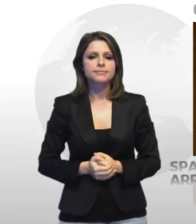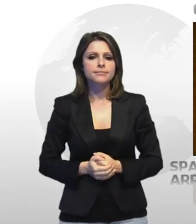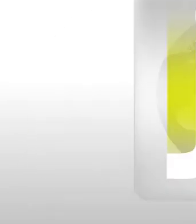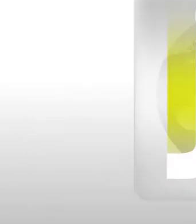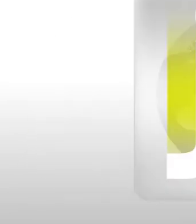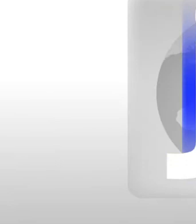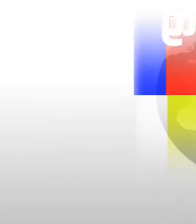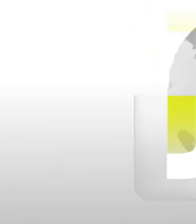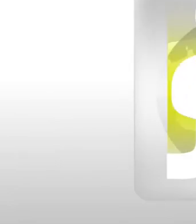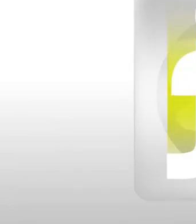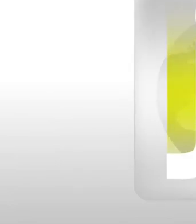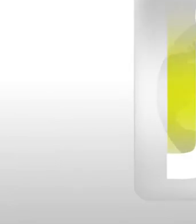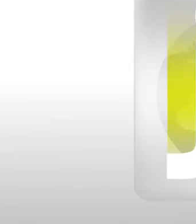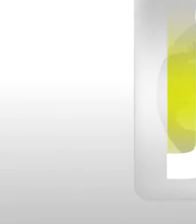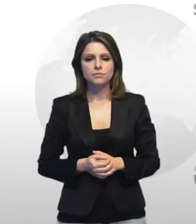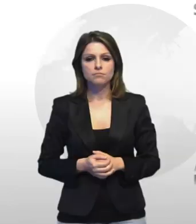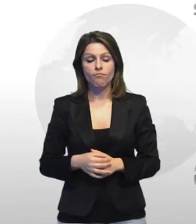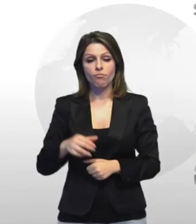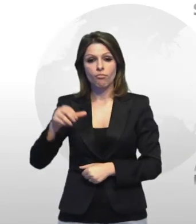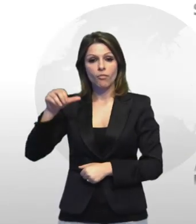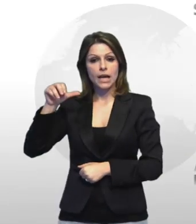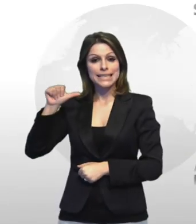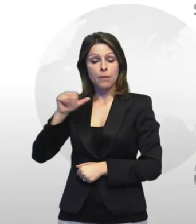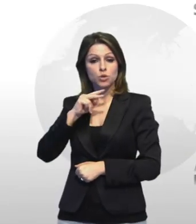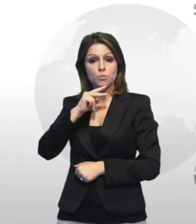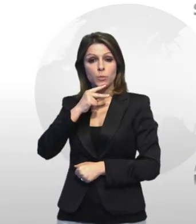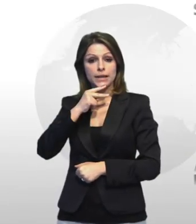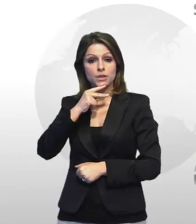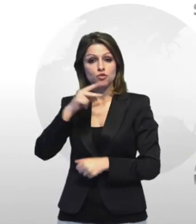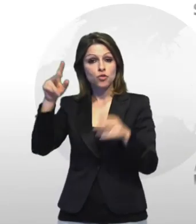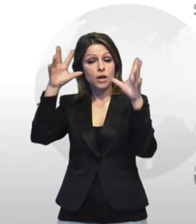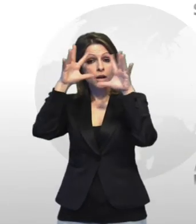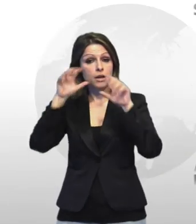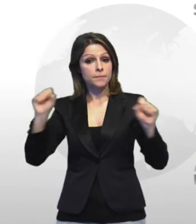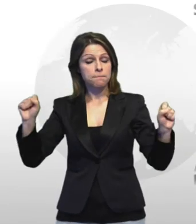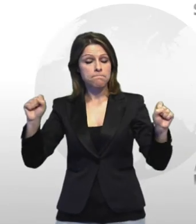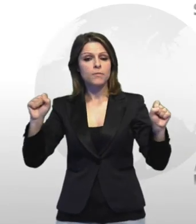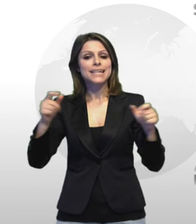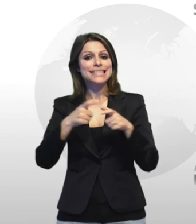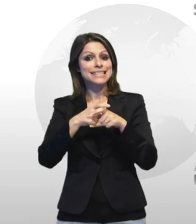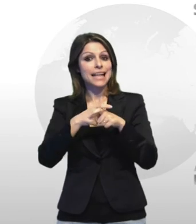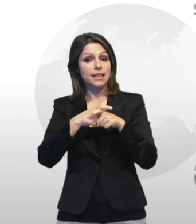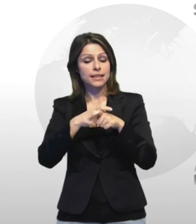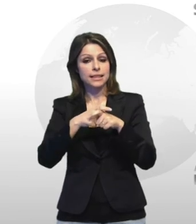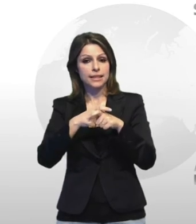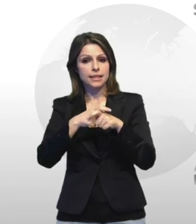tuttosport sabato pomeriggio i carabinieri della stazione di statte hanno arrestato